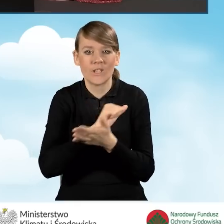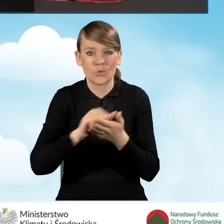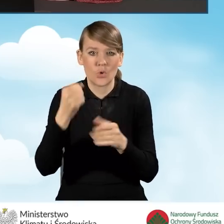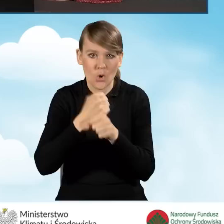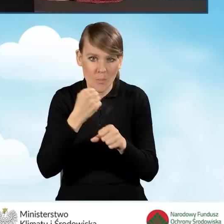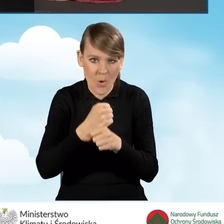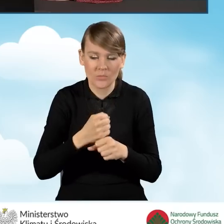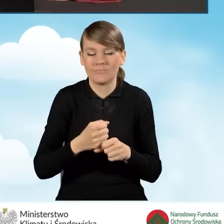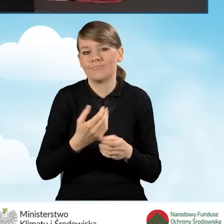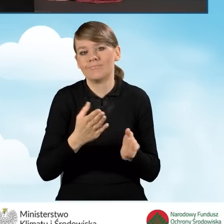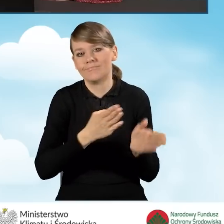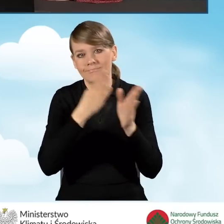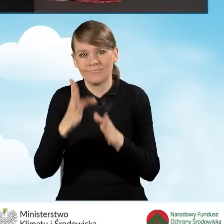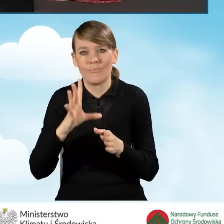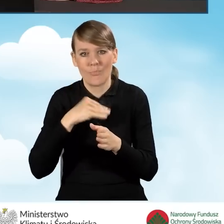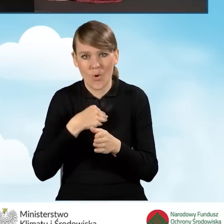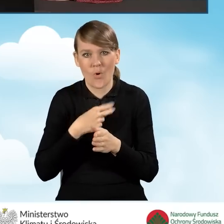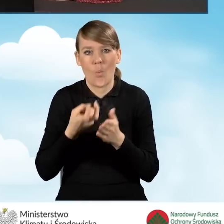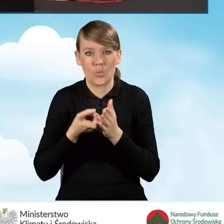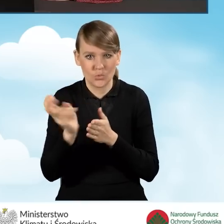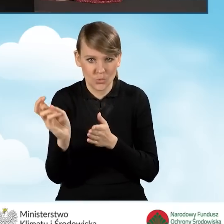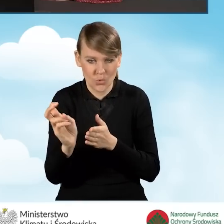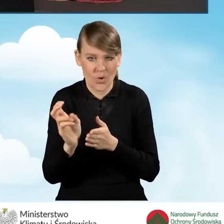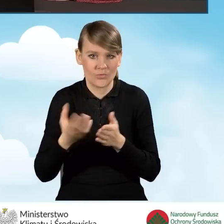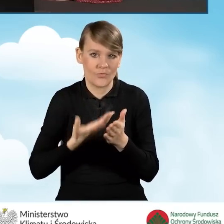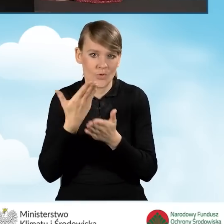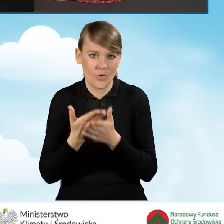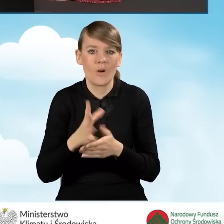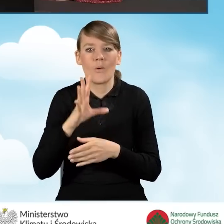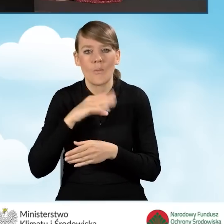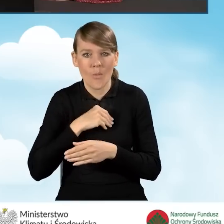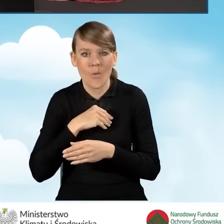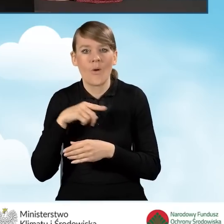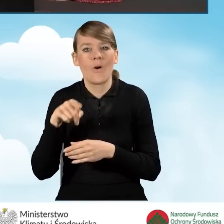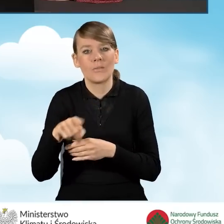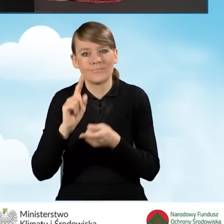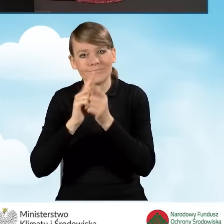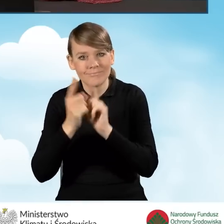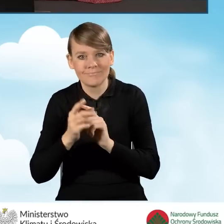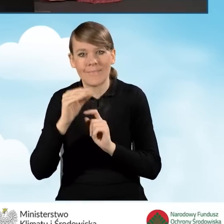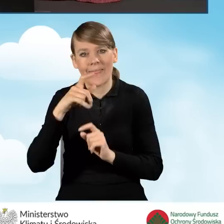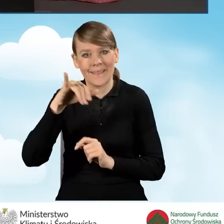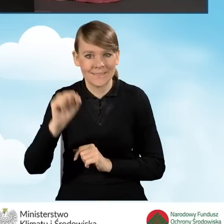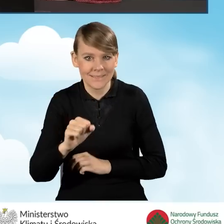Następnie możemy usunąć nasz wniosek. Możemy edytować parametry, czyli to co robiliśmy przed chwilą,